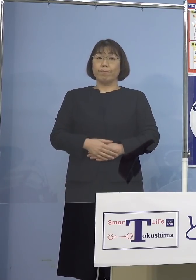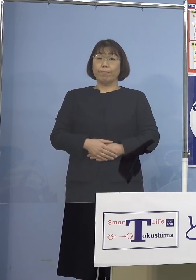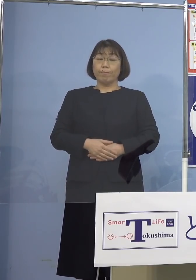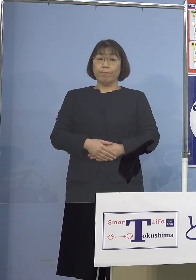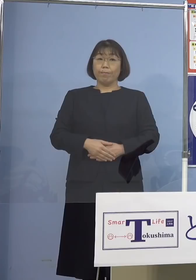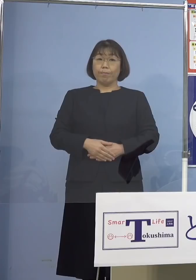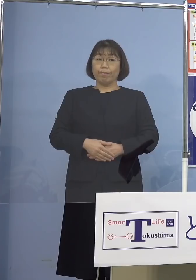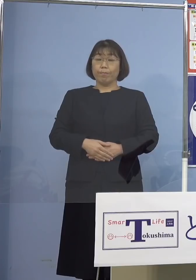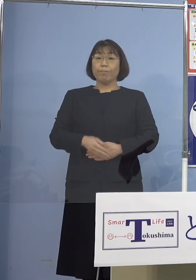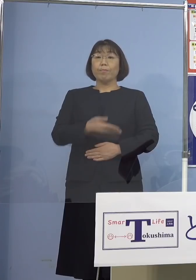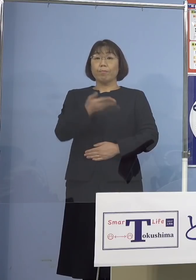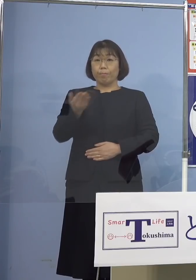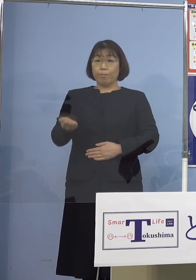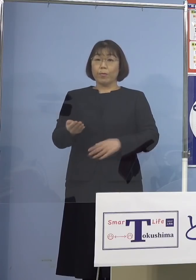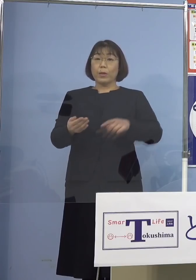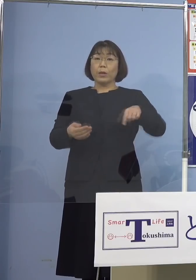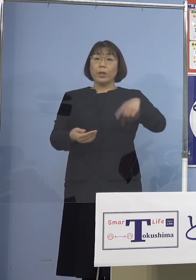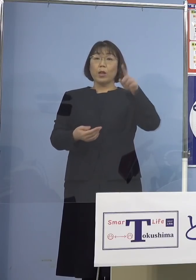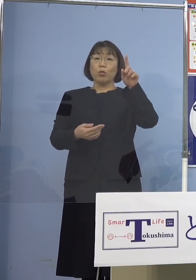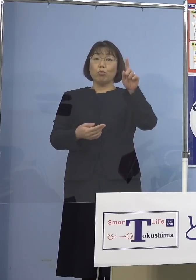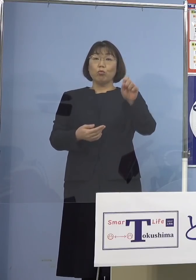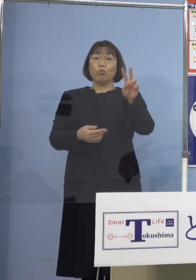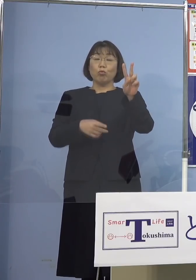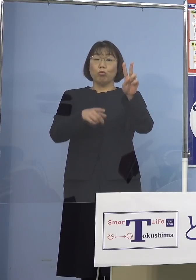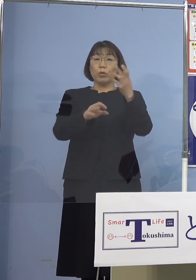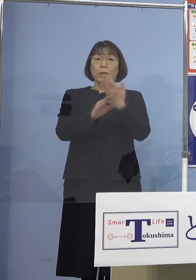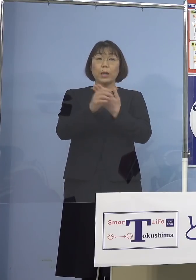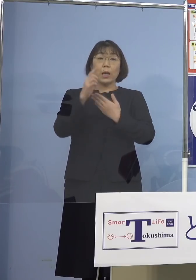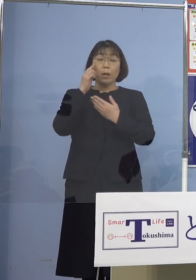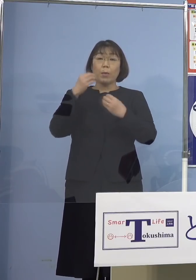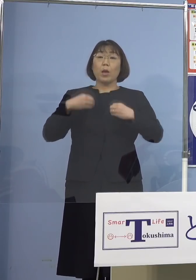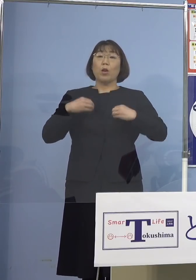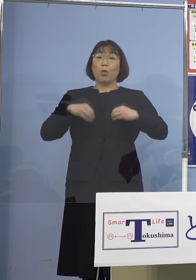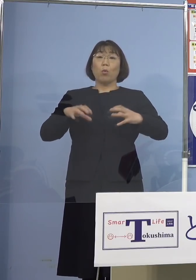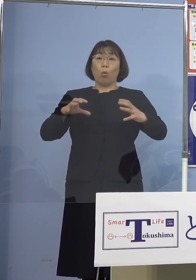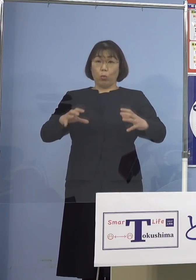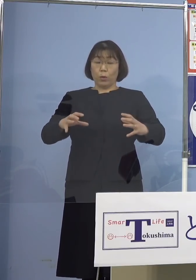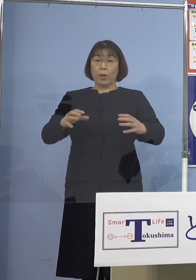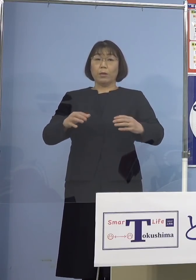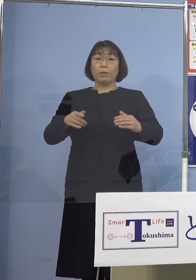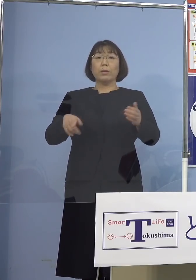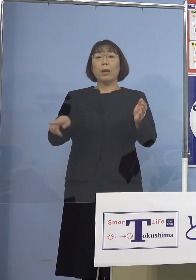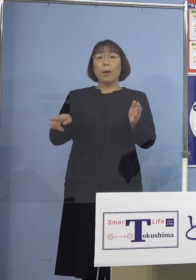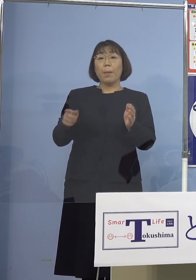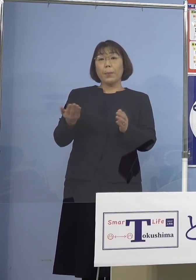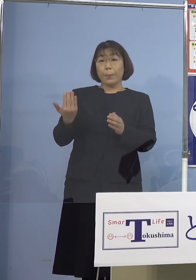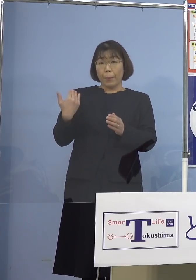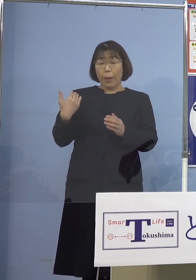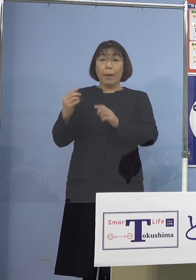続けて112例目のクラスターにつきまして これまで発表しておりました